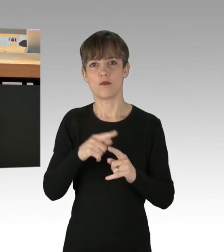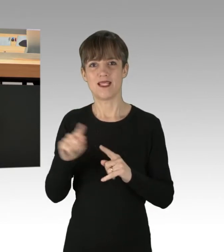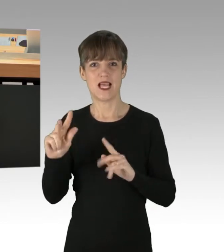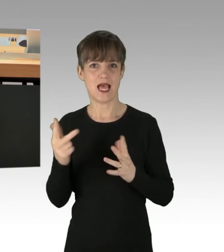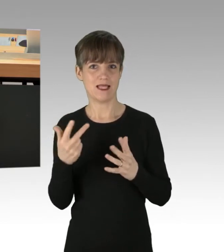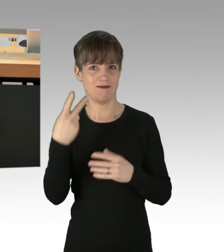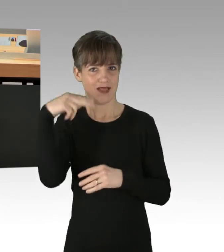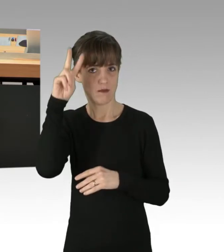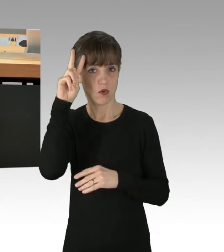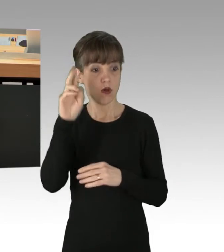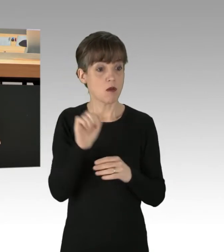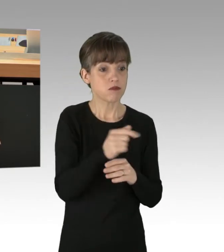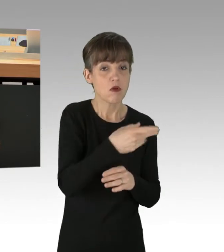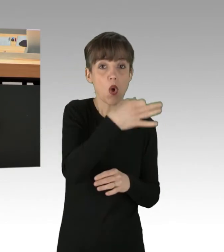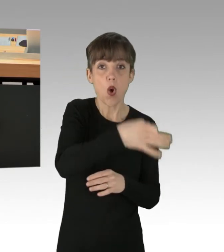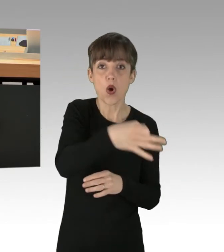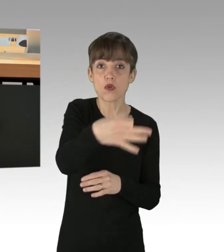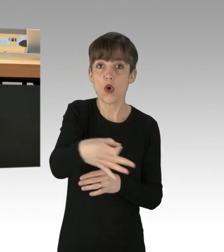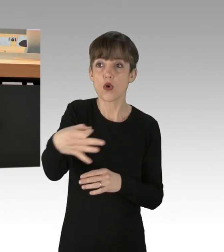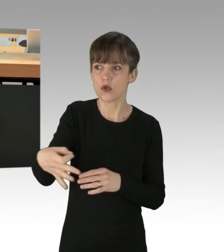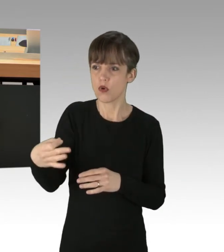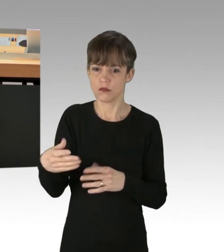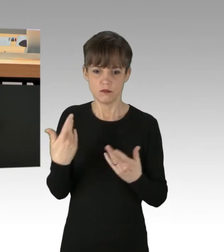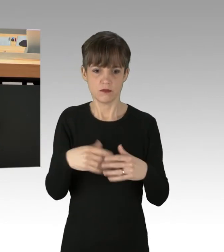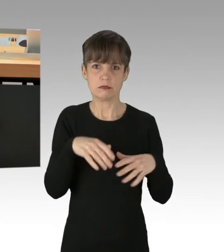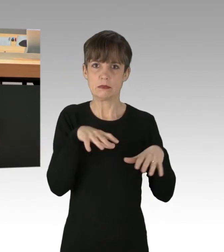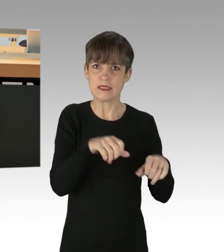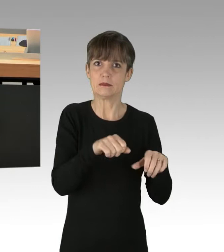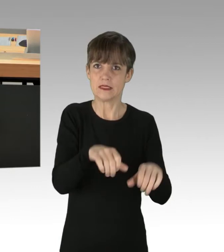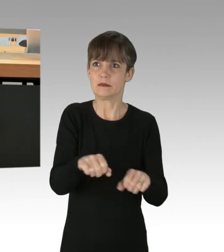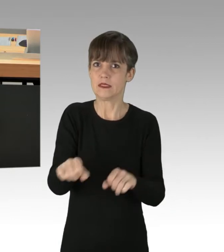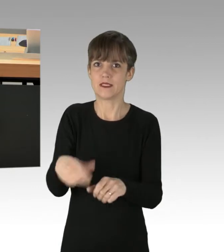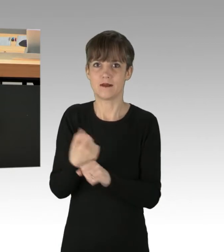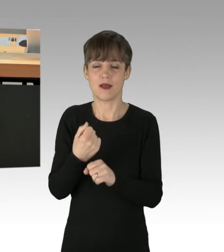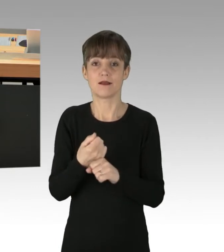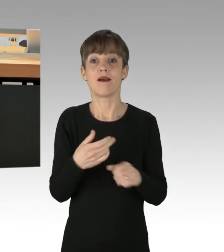Manche Orte wurden gleich mehrfach hintereinander an einem Tag besetzt. Im Zusammenhang mit den Straßenblockaden